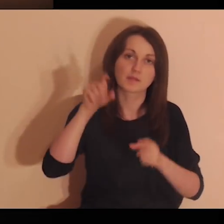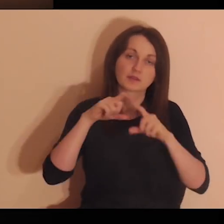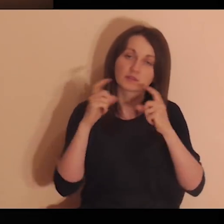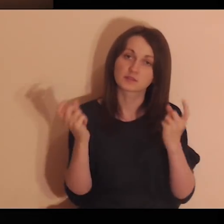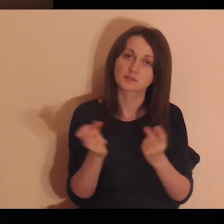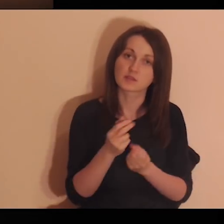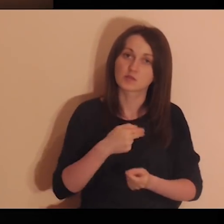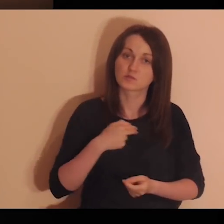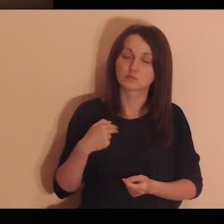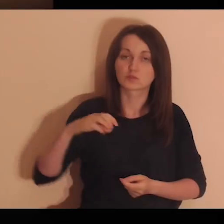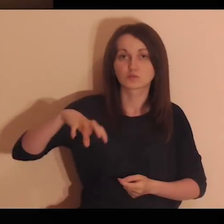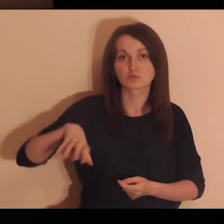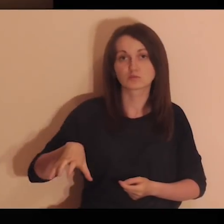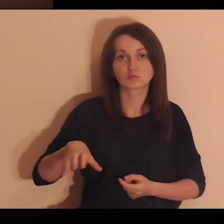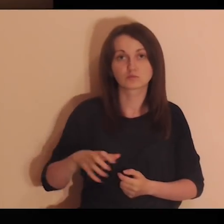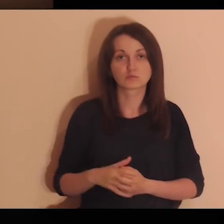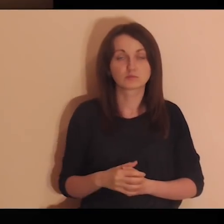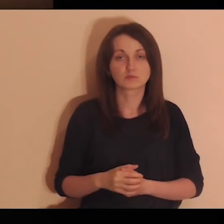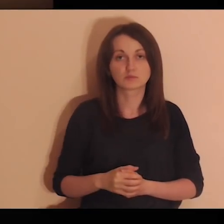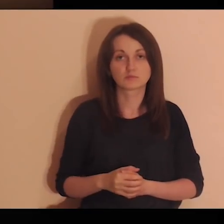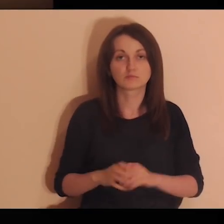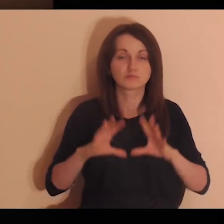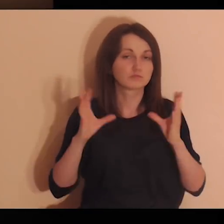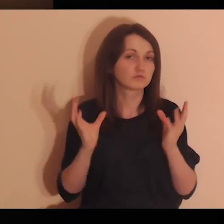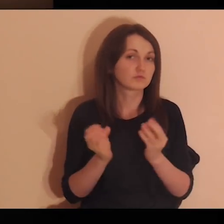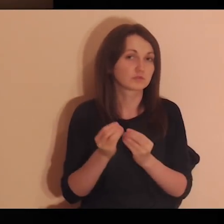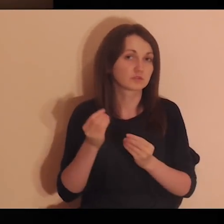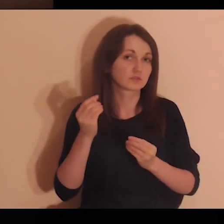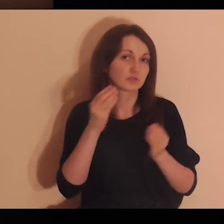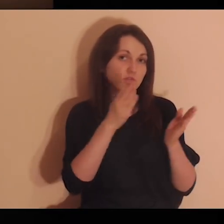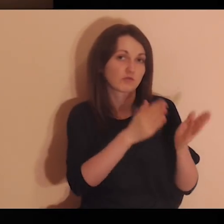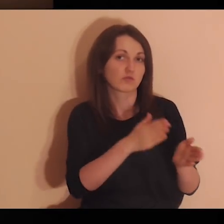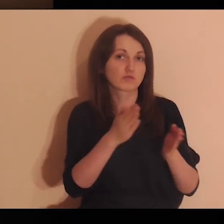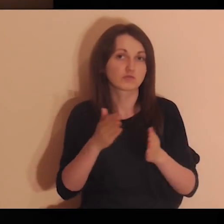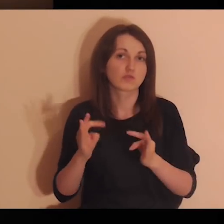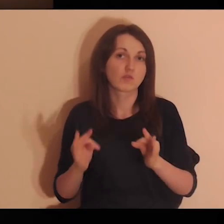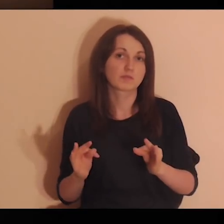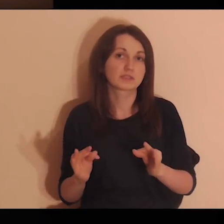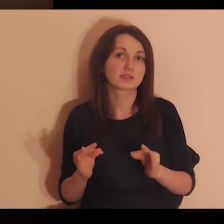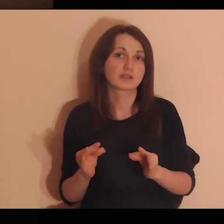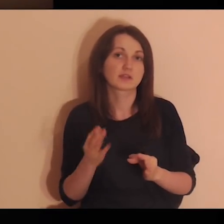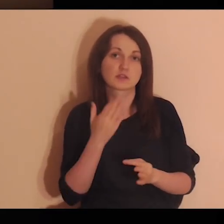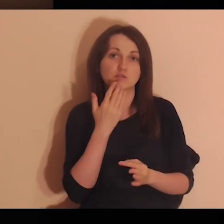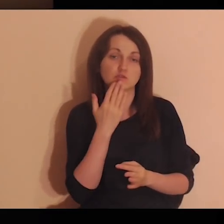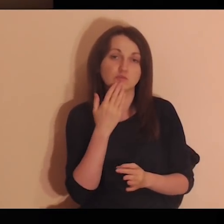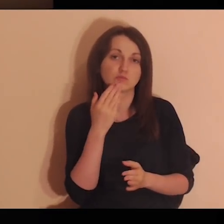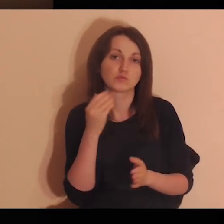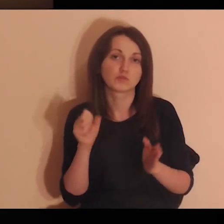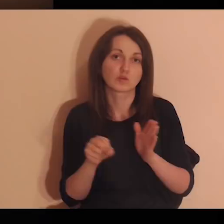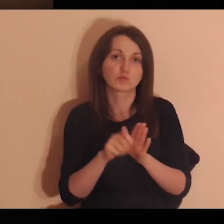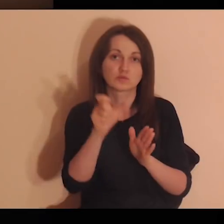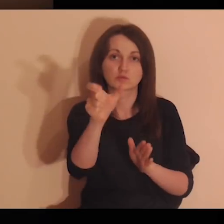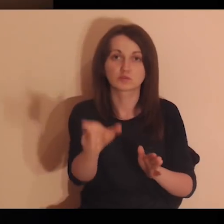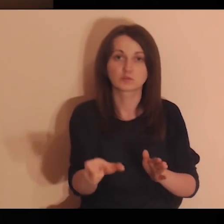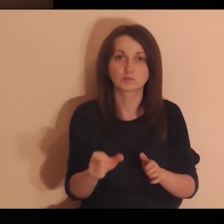Powierzam Ci, Panie, całą naszą wspólnotę, te wszystkie osoby, które się teraz do Ciebie zwracają.